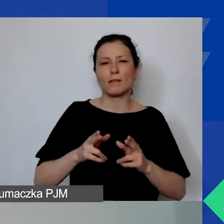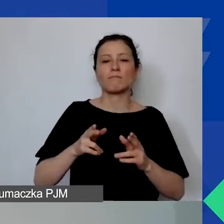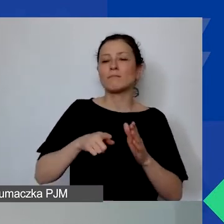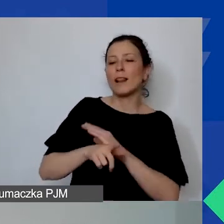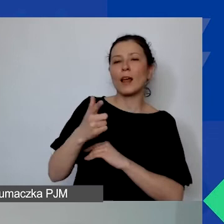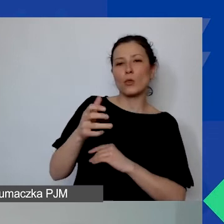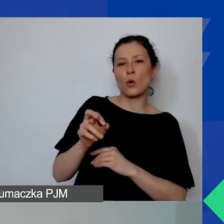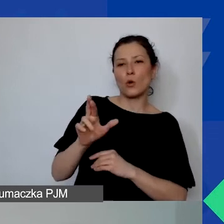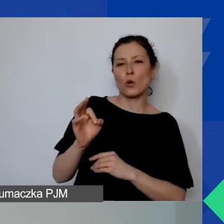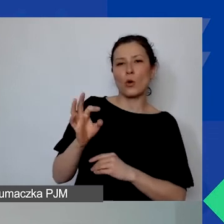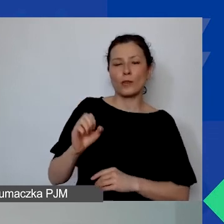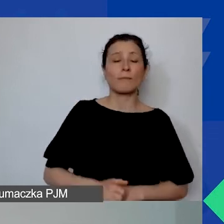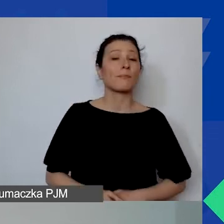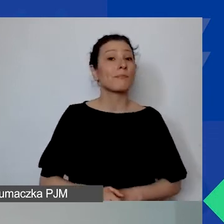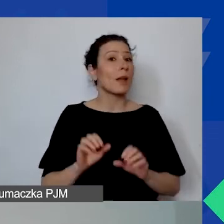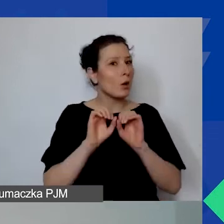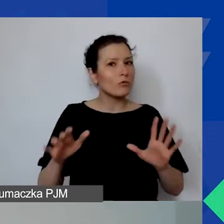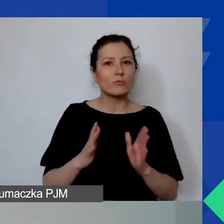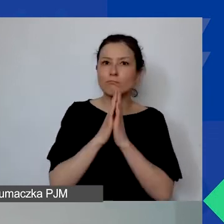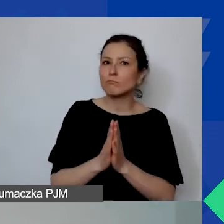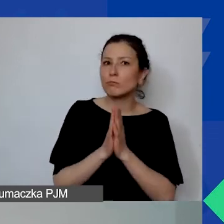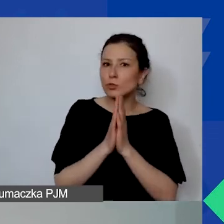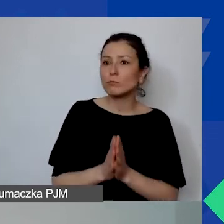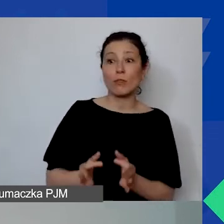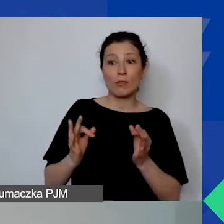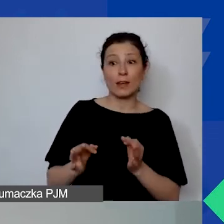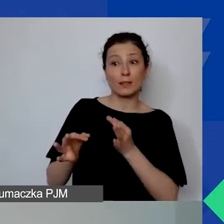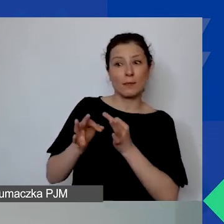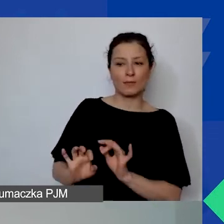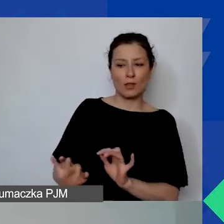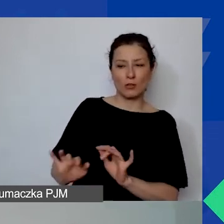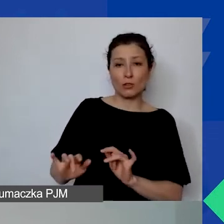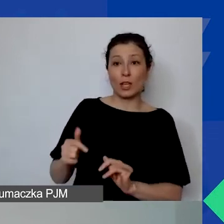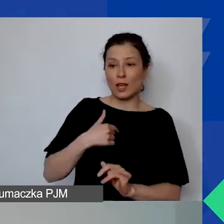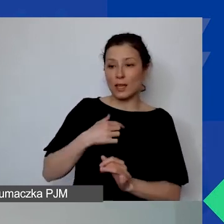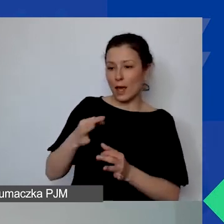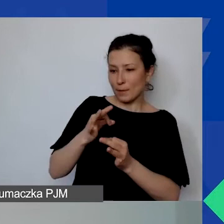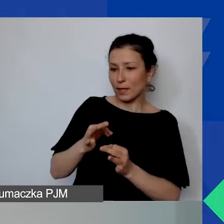Natomiast oczywiście prosimy o zadawanie pytań na czacie. Ja te wszystkie pytania będę rejestrować.